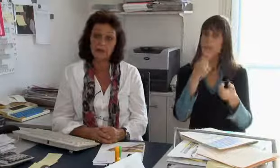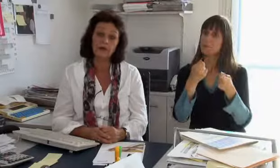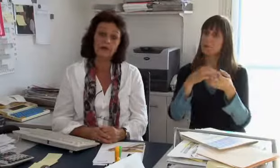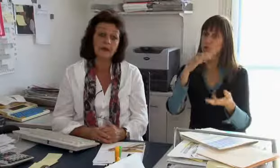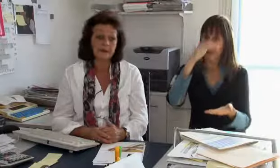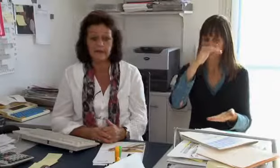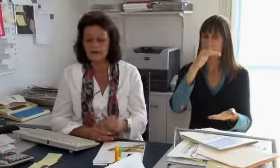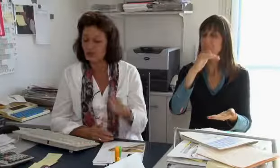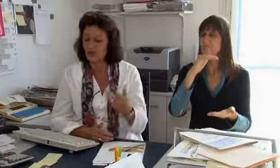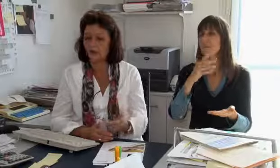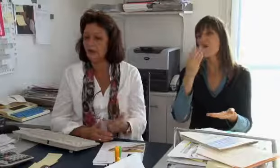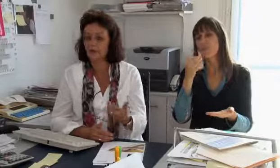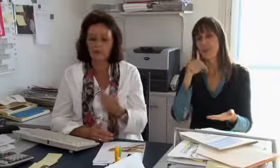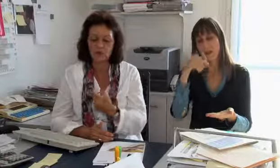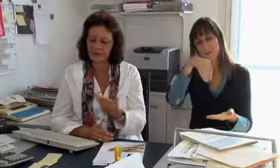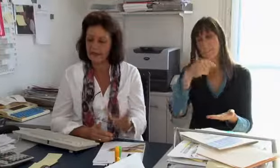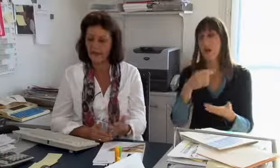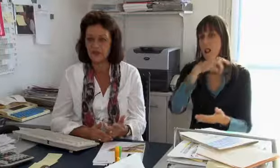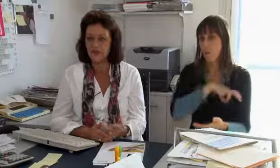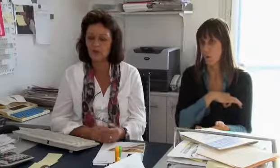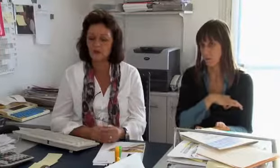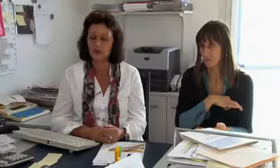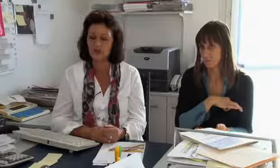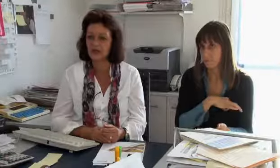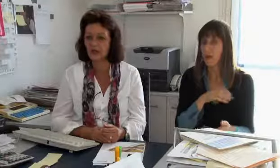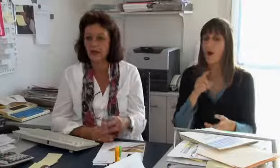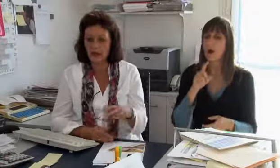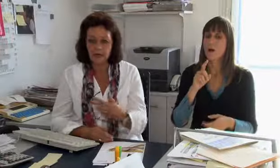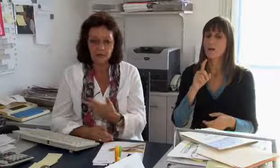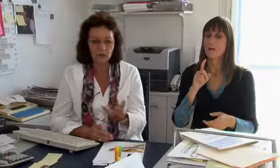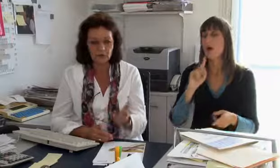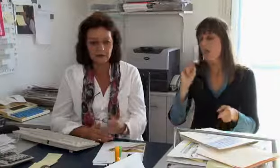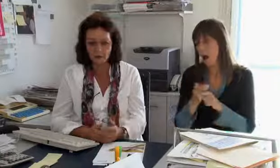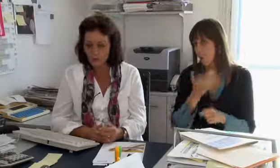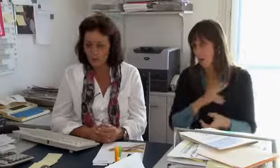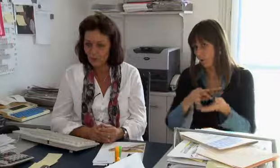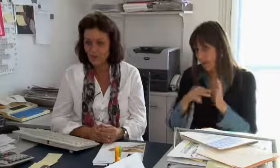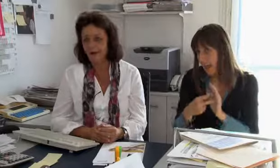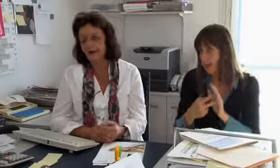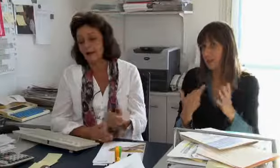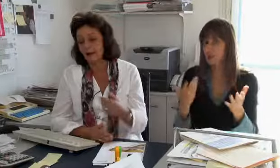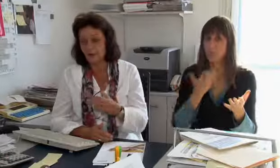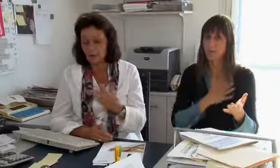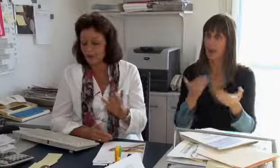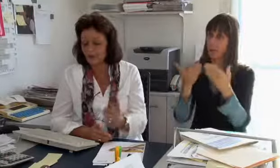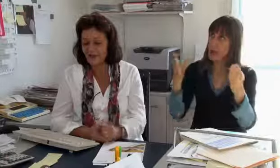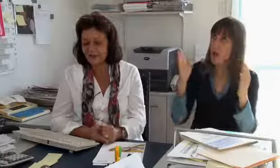Ein grosser Teil dieses Budgets sind wirklich die Löhne. Dann ist klar, es braucht technische Ausrüstung,